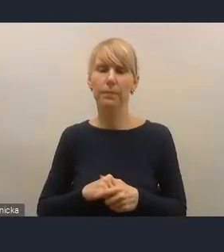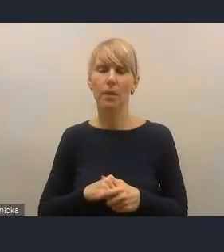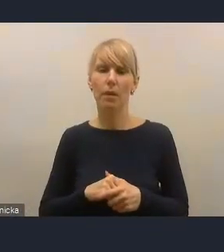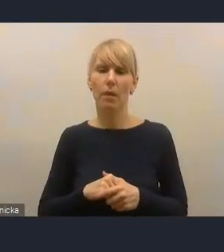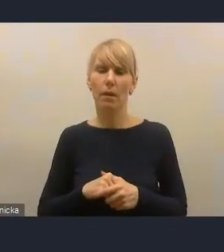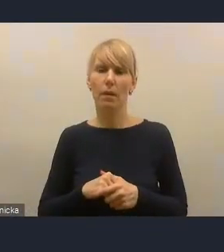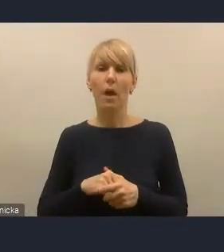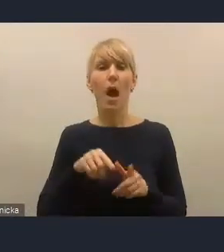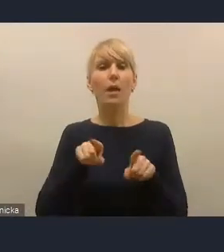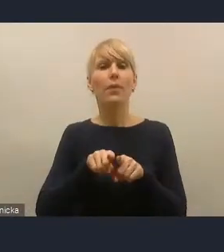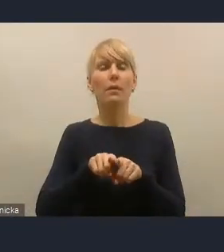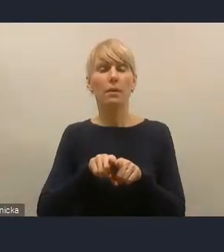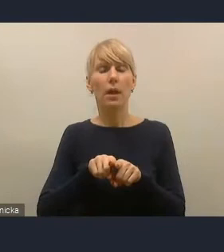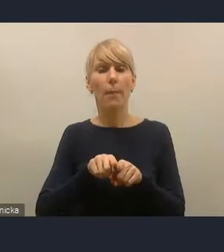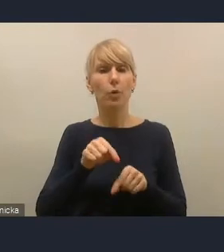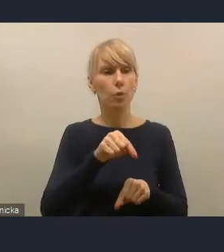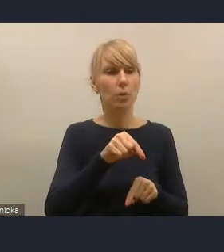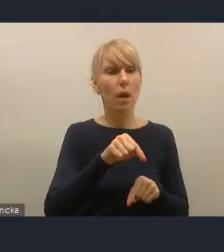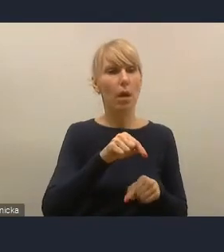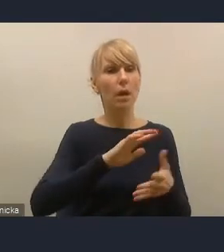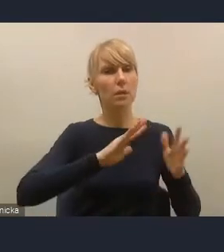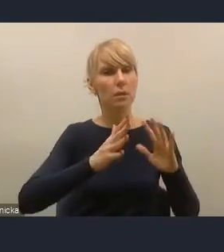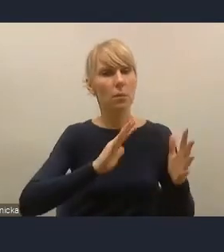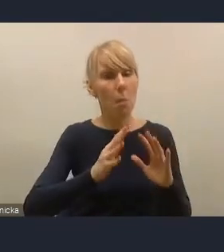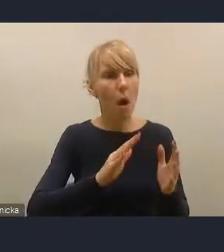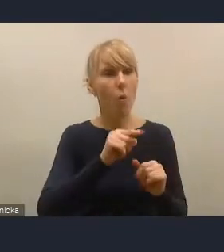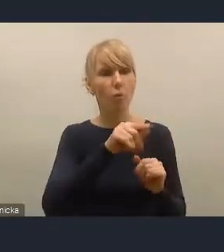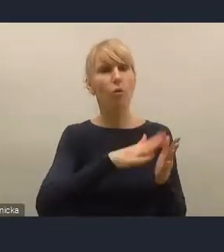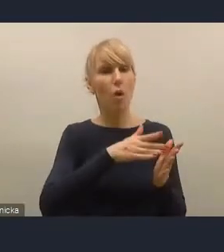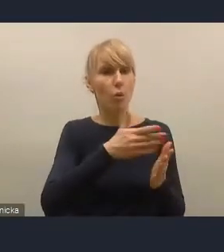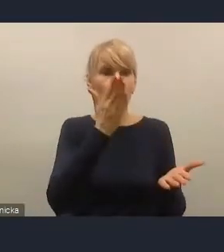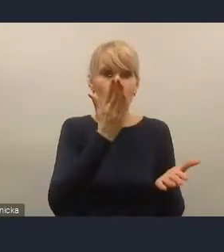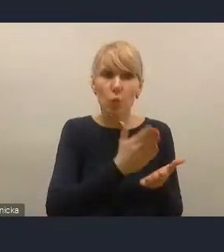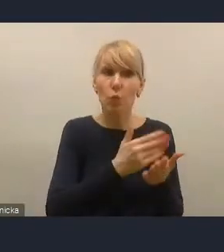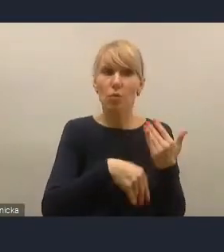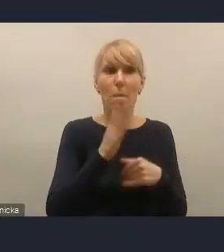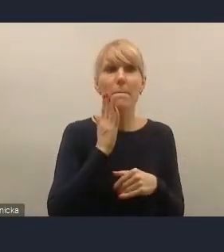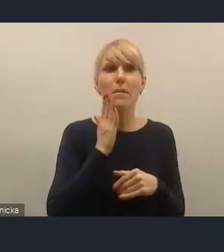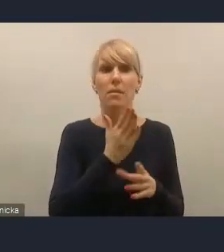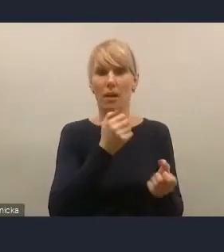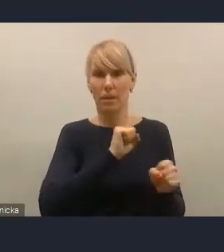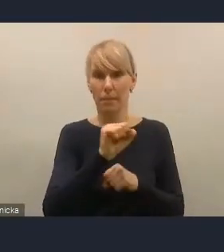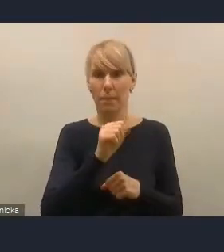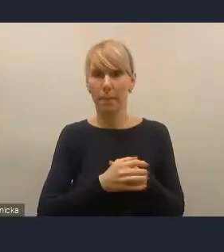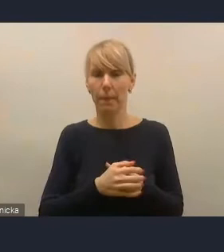dbałości o istniejącą substancję mieszkaniową, która dla wielu miast stanowi w tej chwili istotny problem